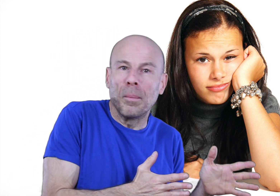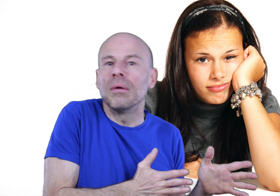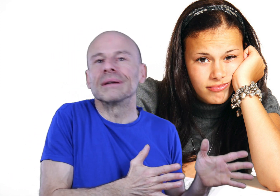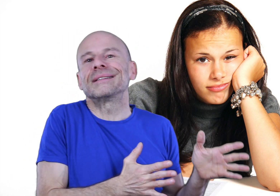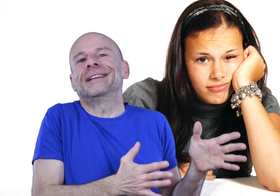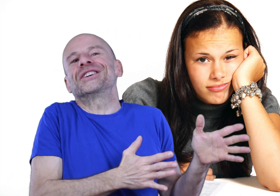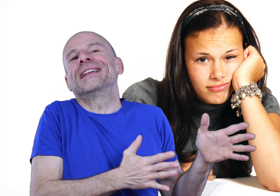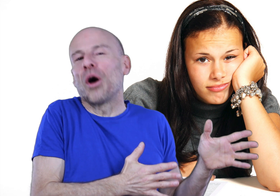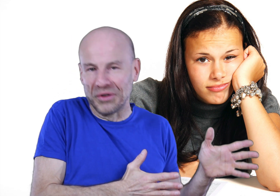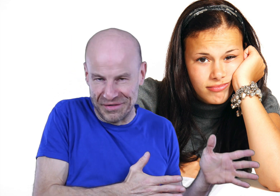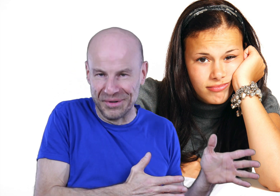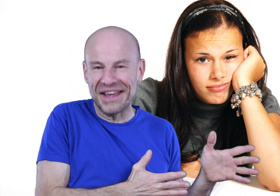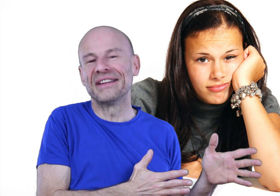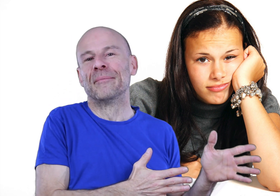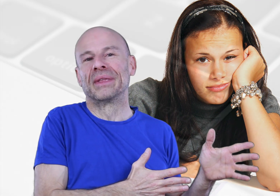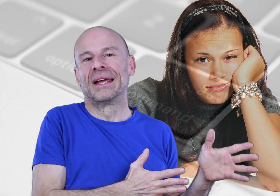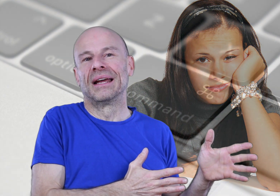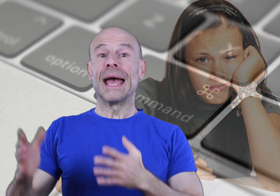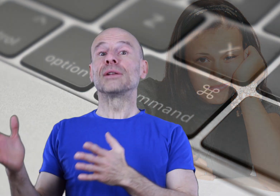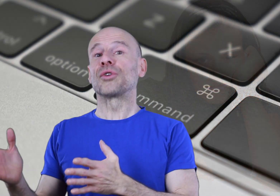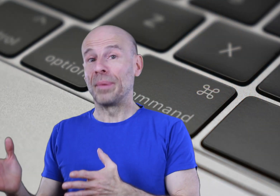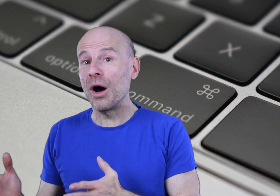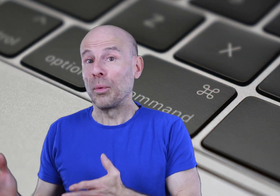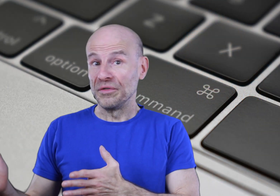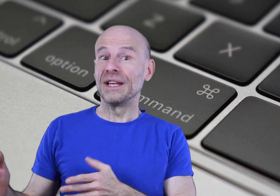de repos, ce qui est déjà énorme dans la vie moderne, et d’autre part en profiter